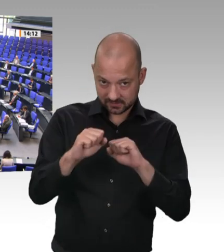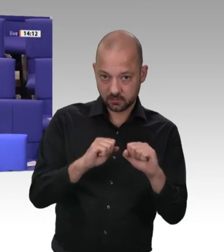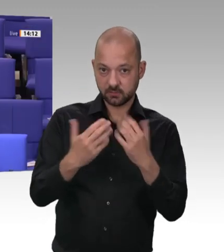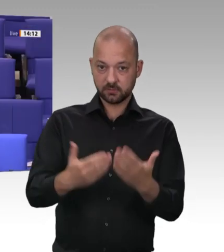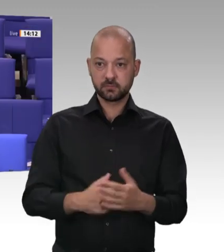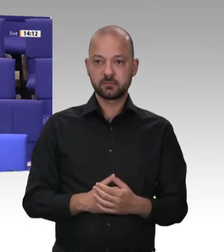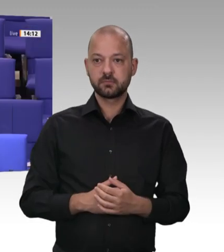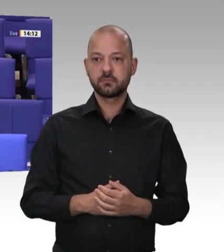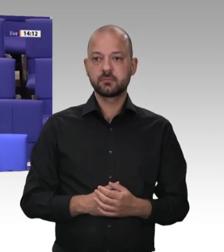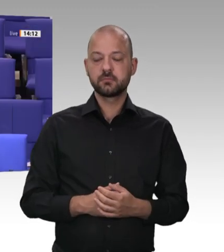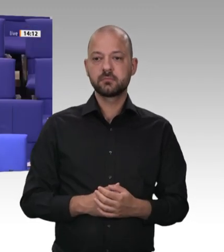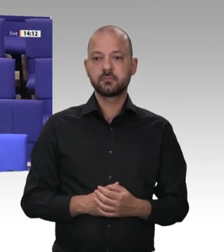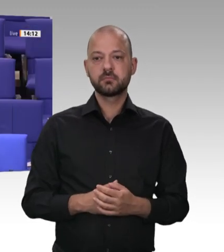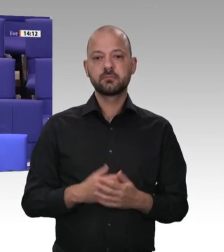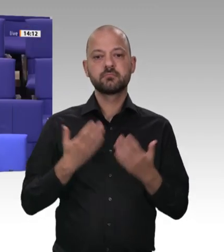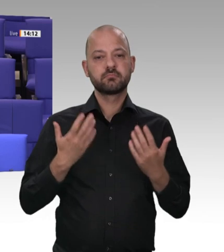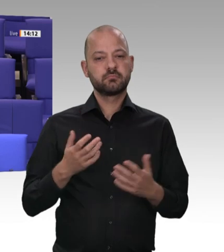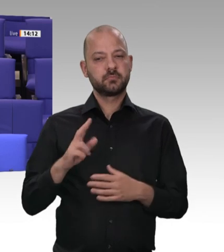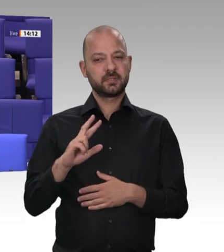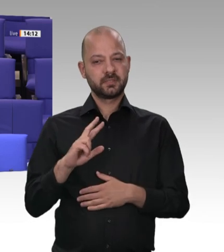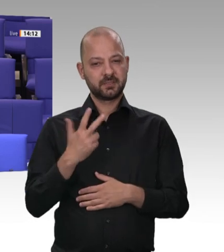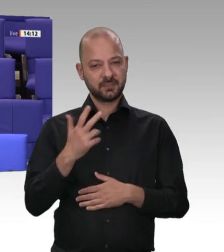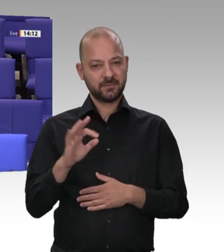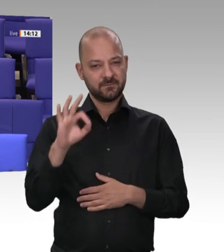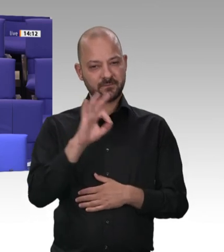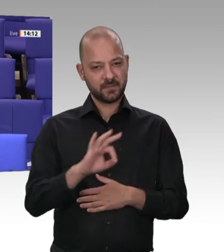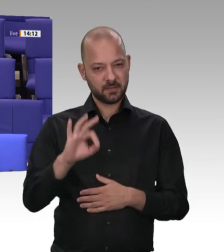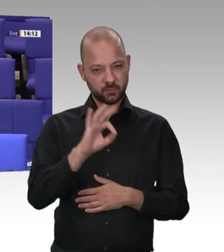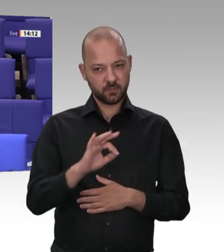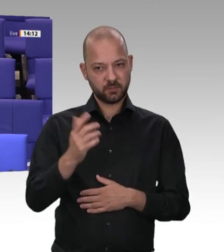Ich möchte kurz aus einer Regionalzeitung zitieren: Das System an sich nannte Gabriel